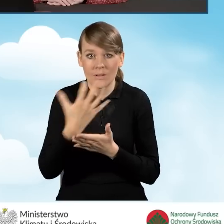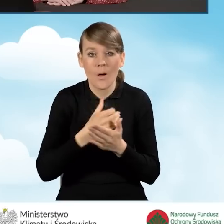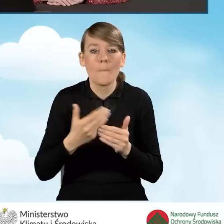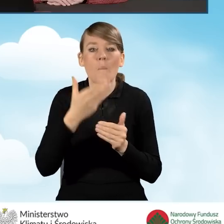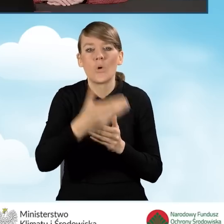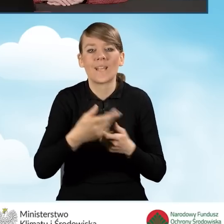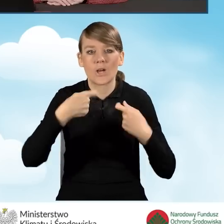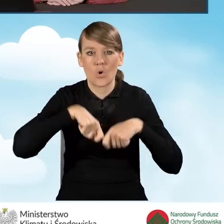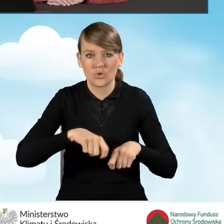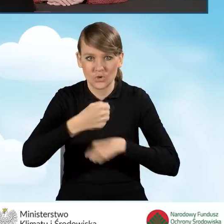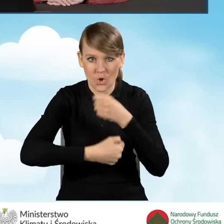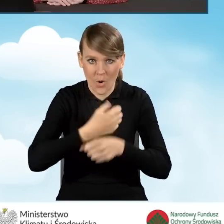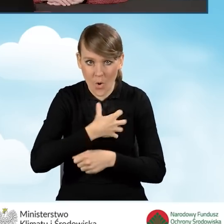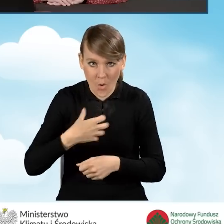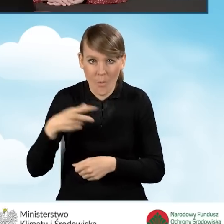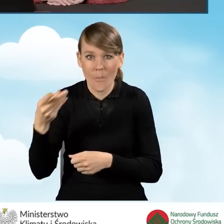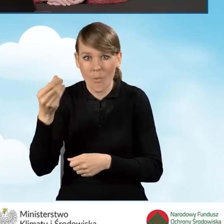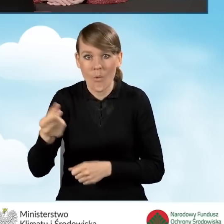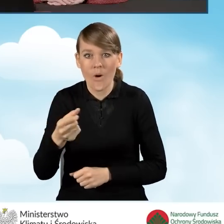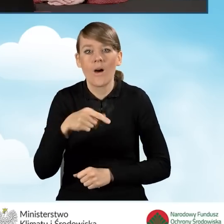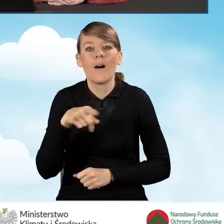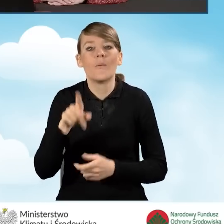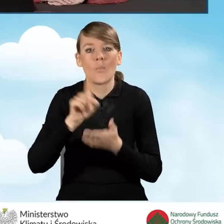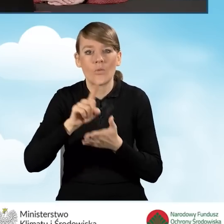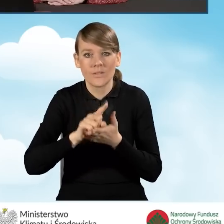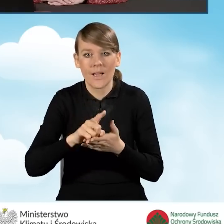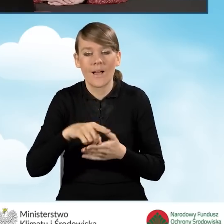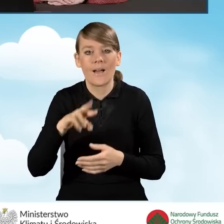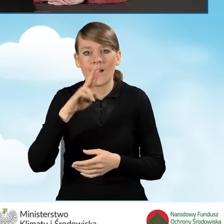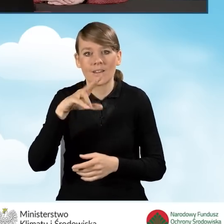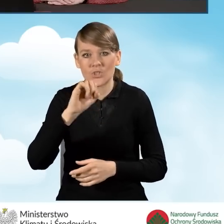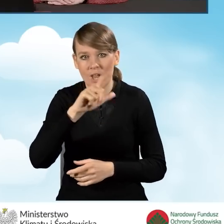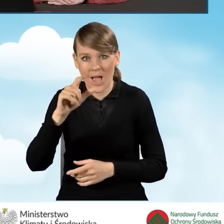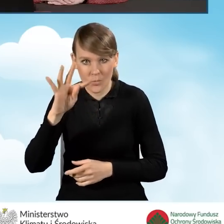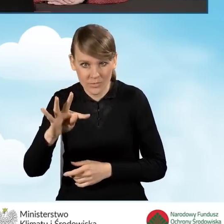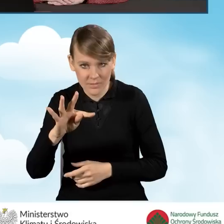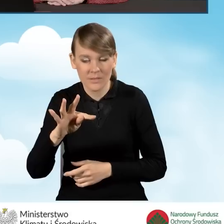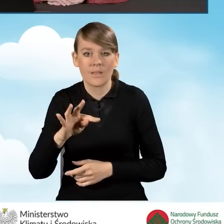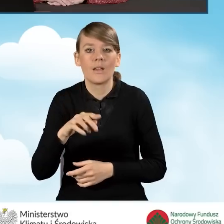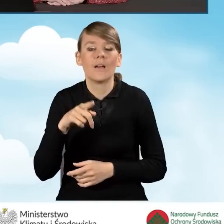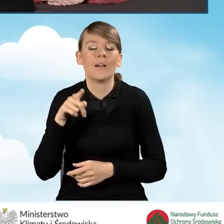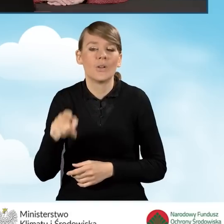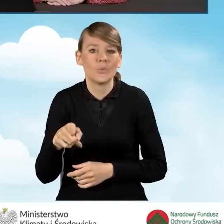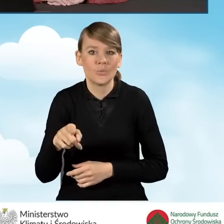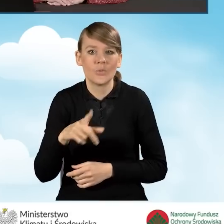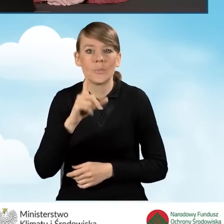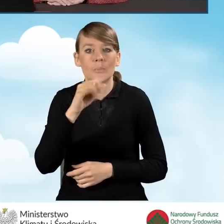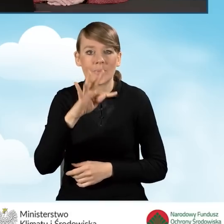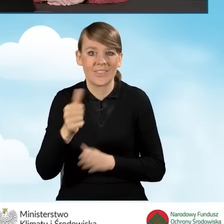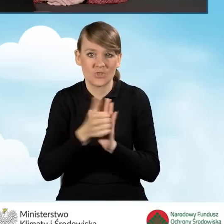działalności gospodarczej, opłaca zryczałtowany podatek VAT w formie podatek dochodowy w formie PIT-16